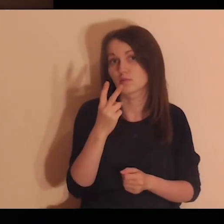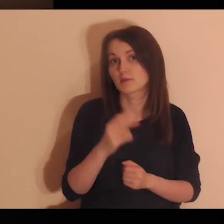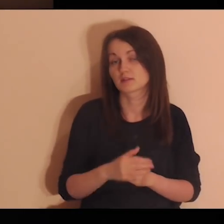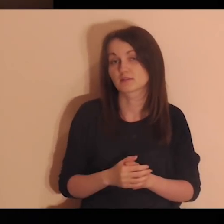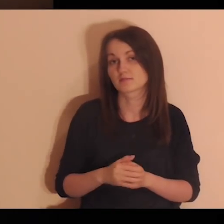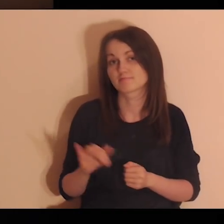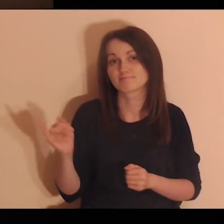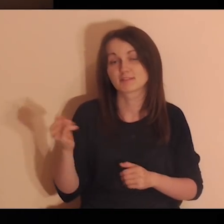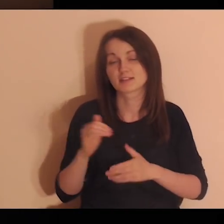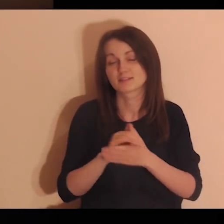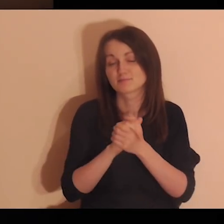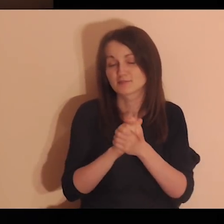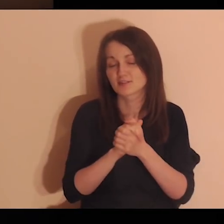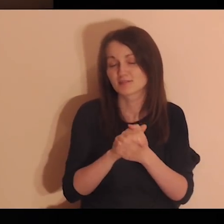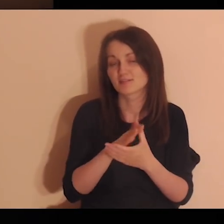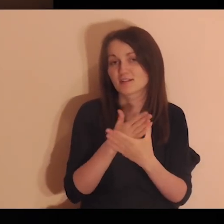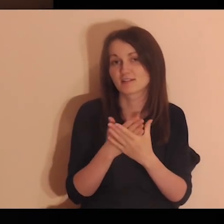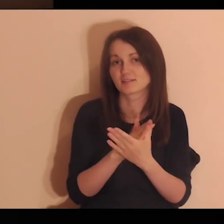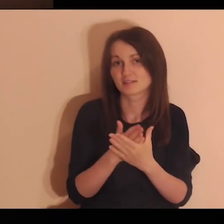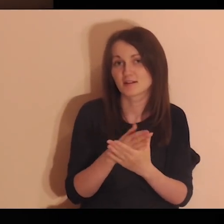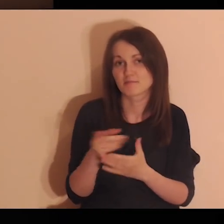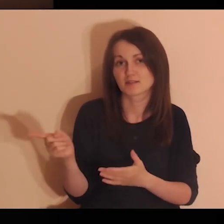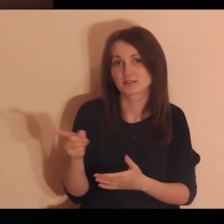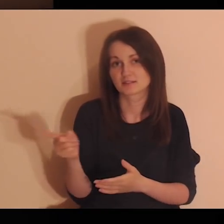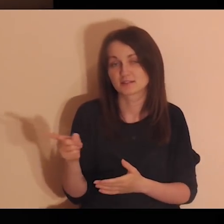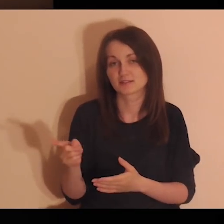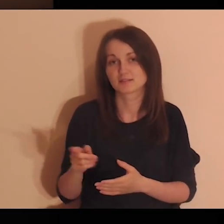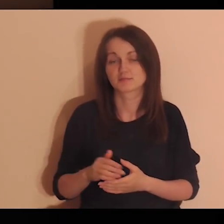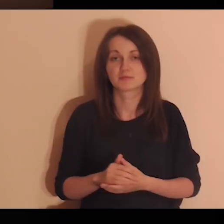Zobacz przyjacielskie relacje, jakie panują między uczniami.